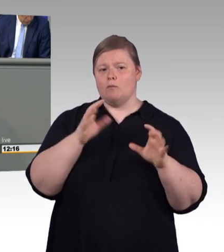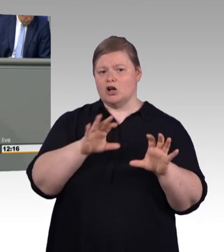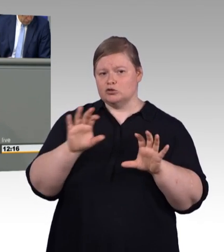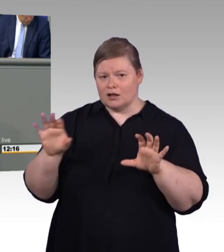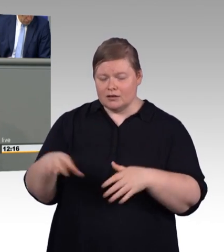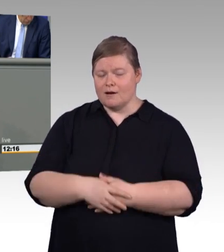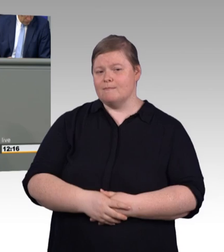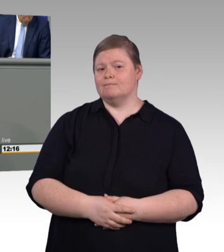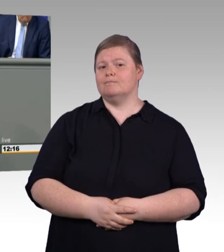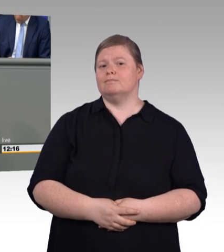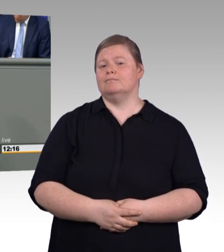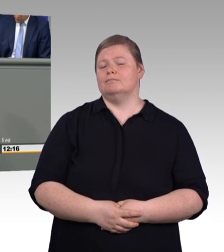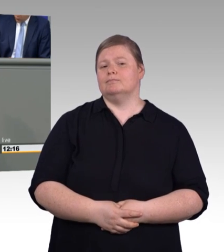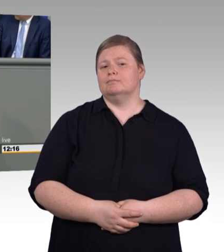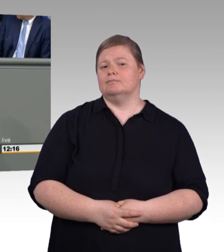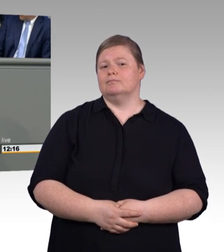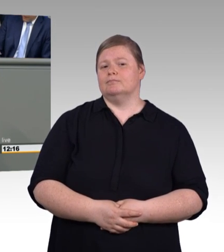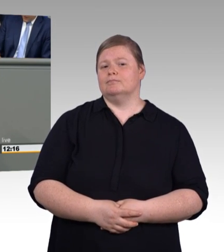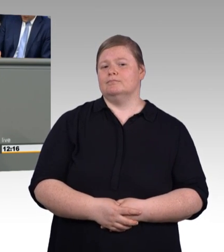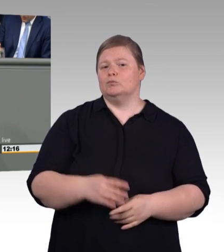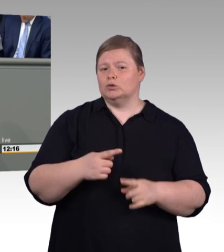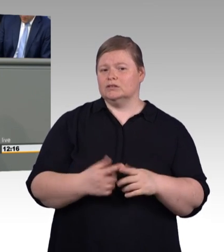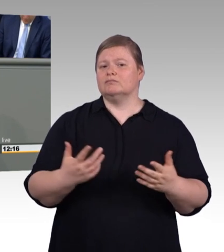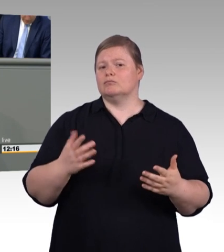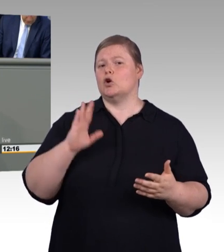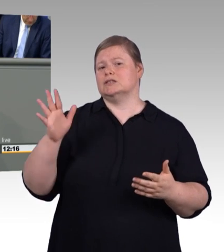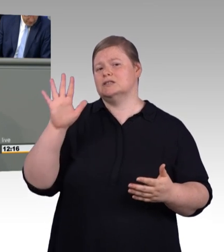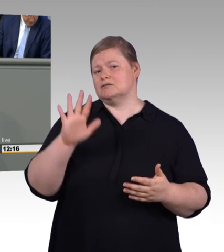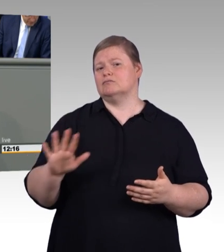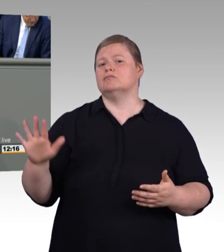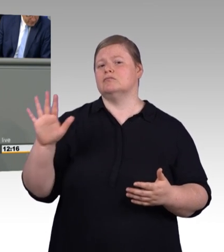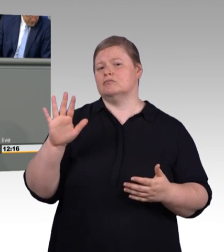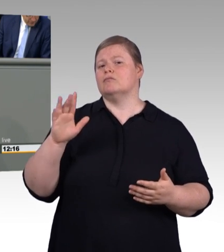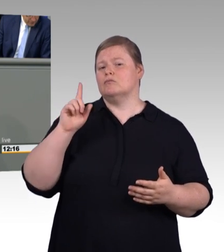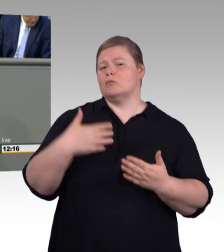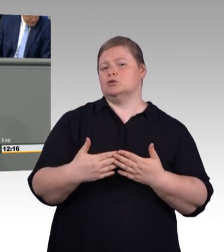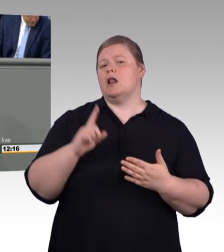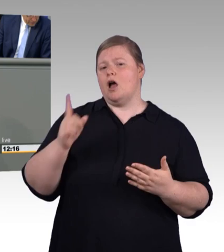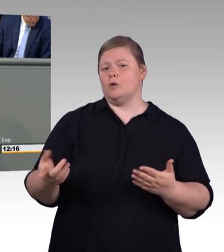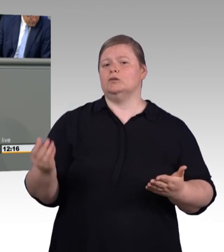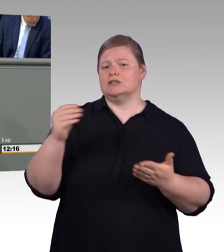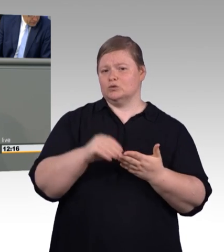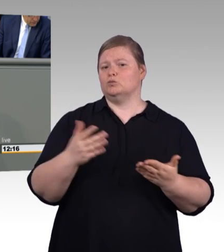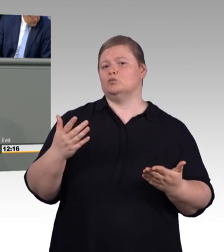und dafür lohnt sich auch jedes Brimborium, reden wir über 115.000 junge Menschen, die bei Einführung der Mindestausbildungsvergütung